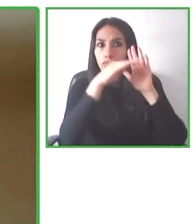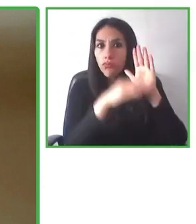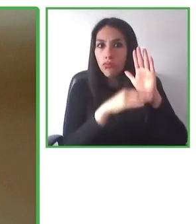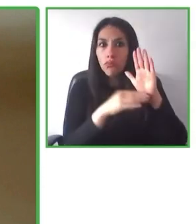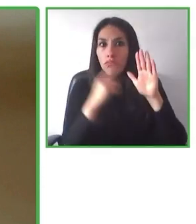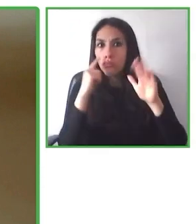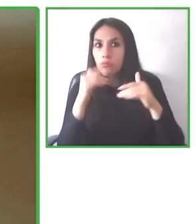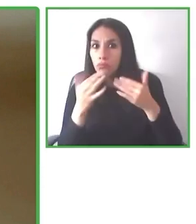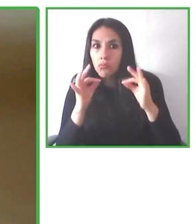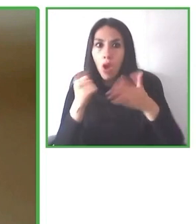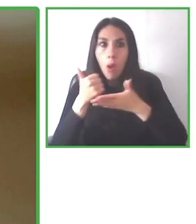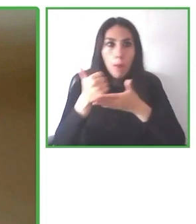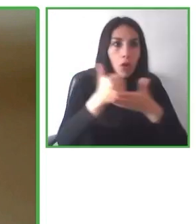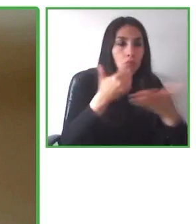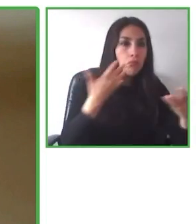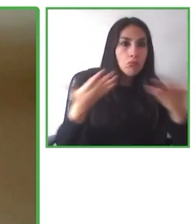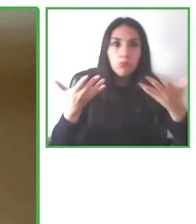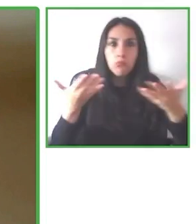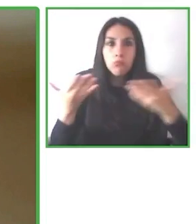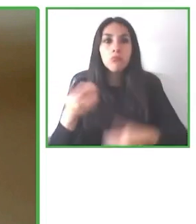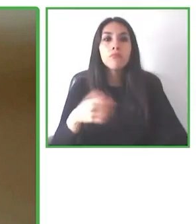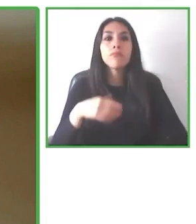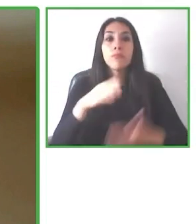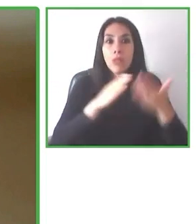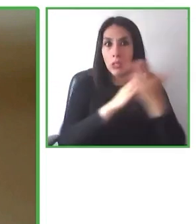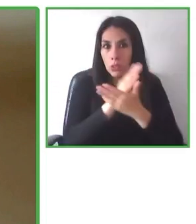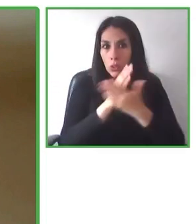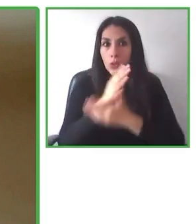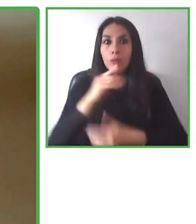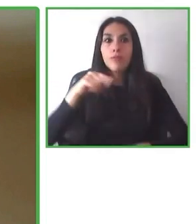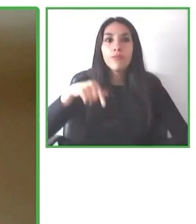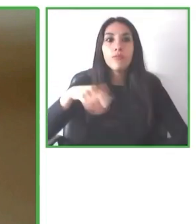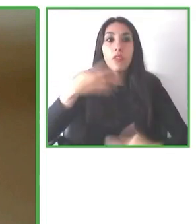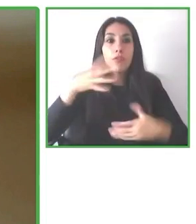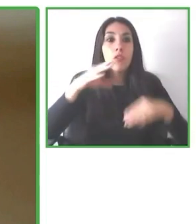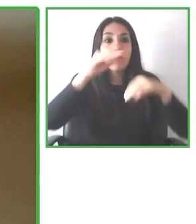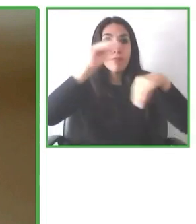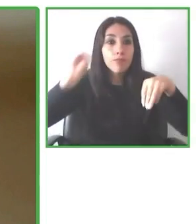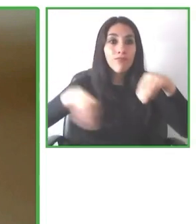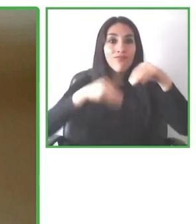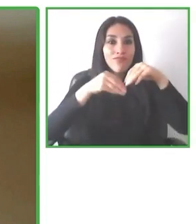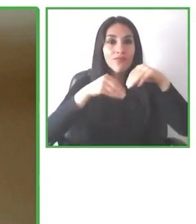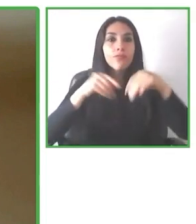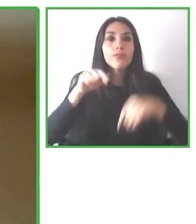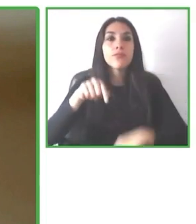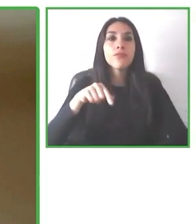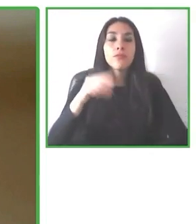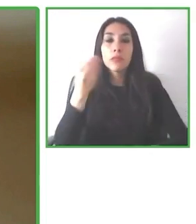Y que la discapacidad y la accesibilidad no son tomadas como prioridad en la industria